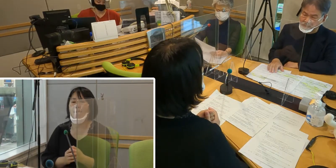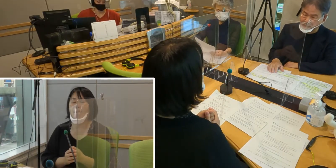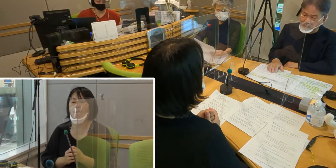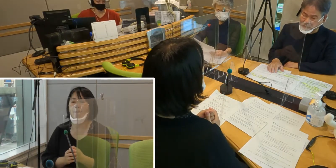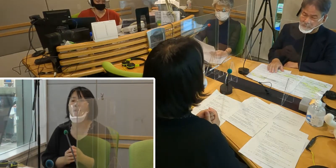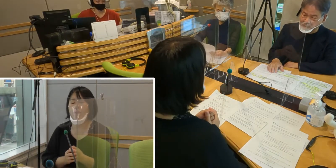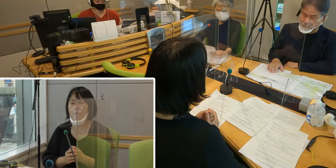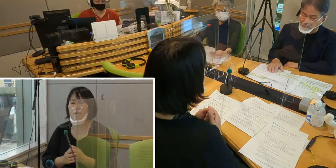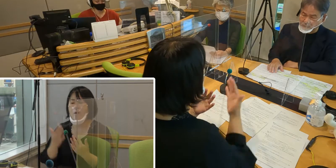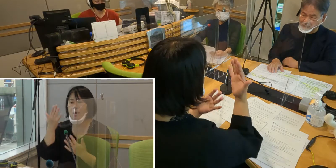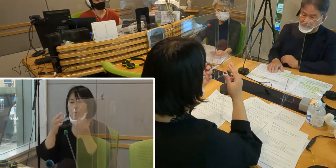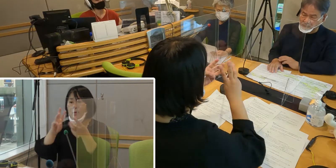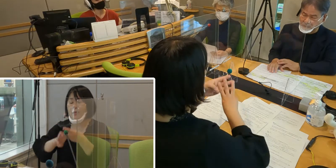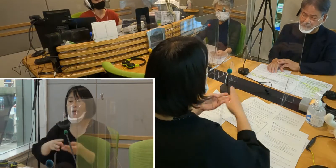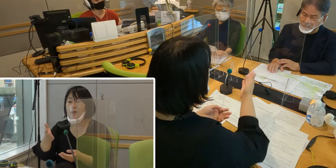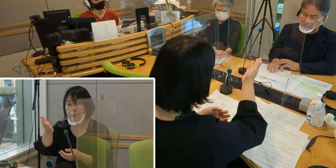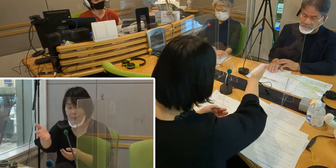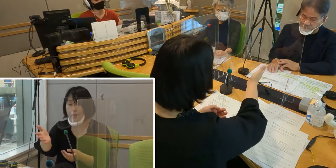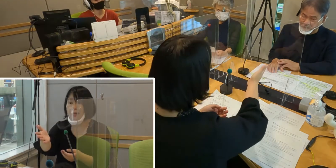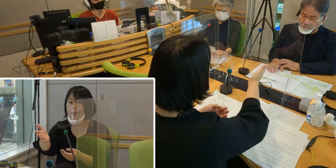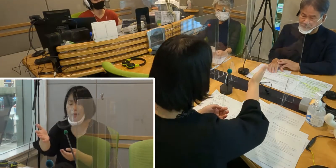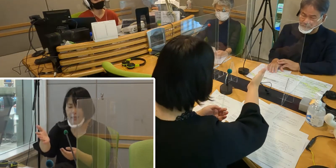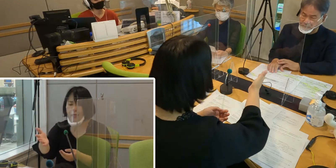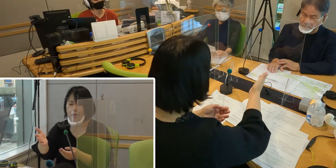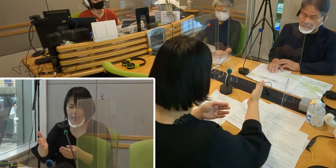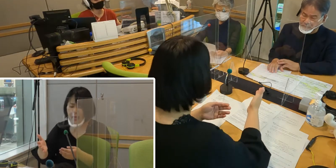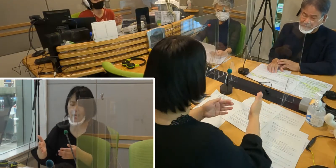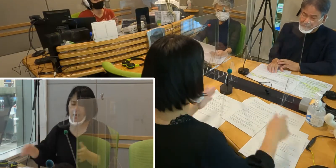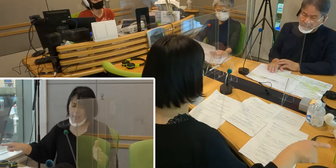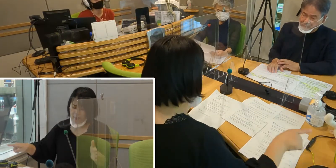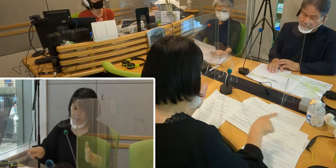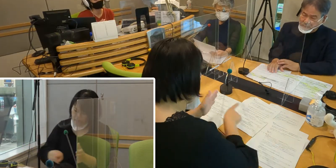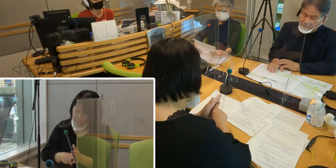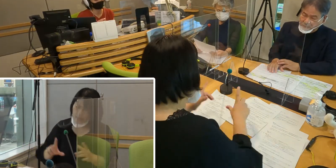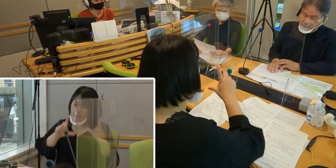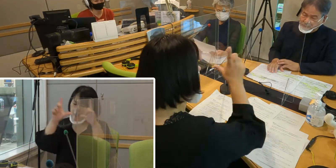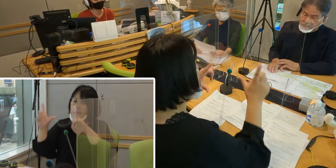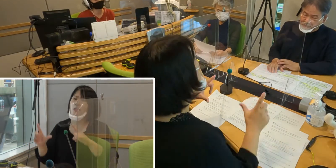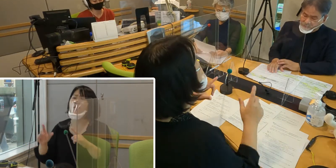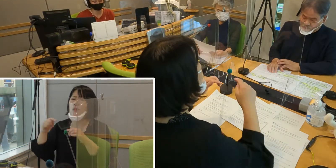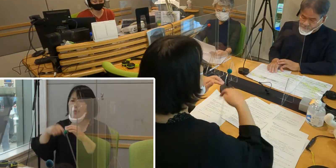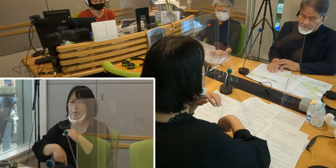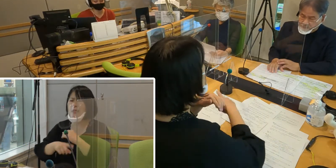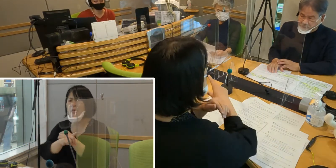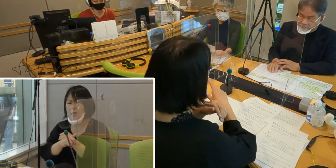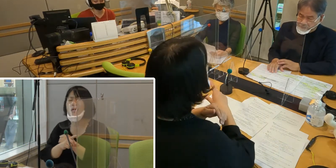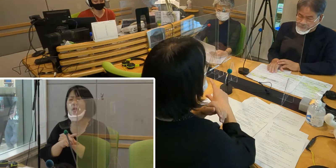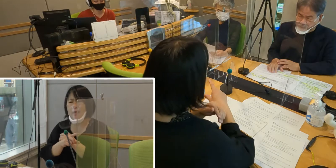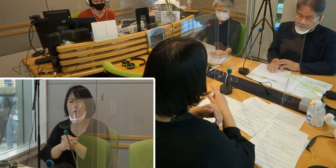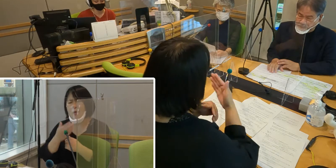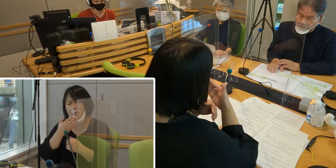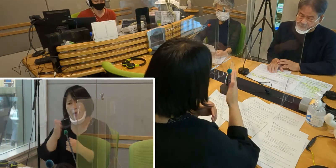森田さん、今までの生活の中で不便なこと 先ほど電車の話もあったんですけれど